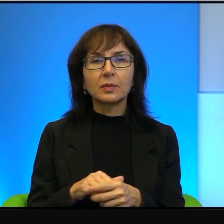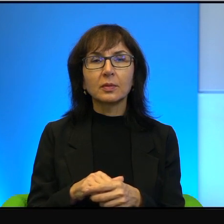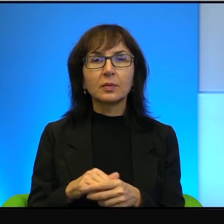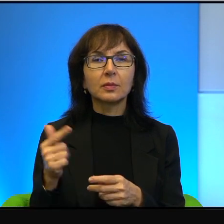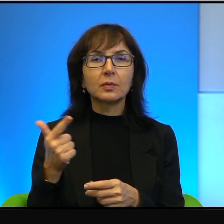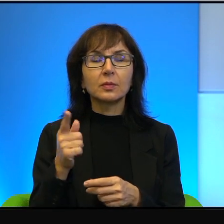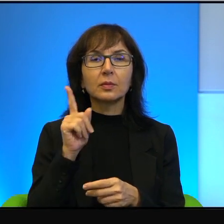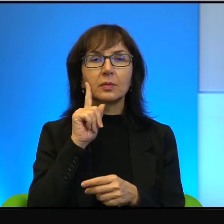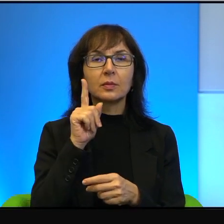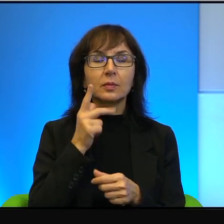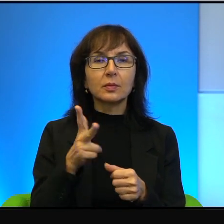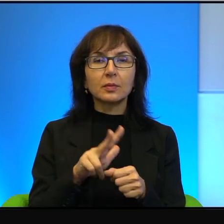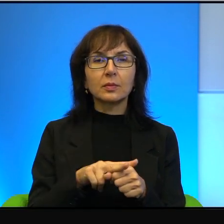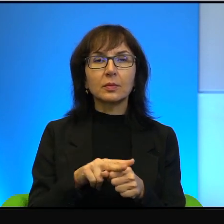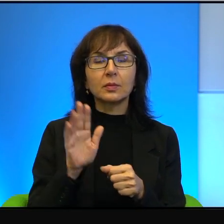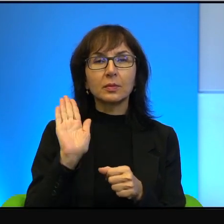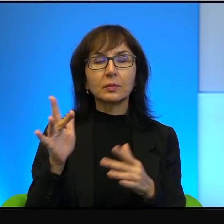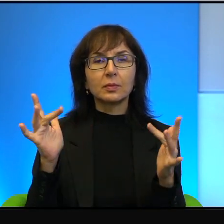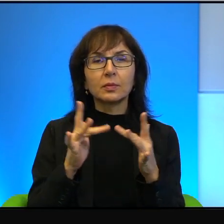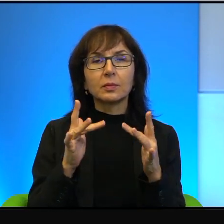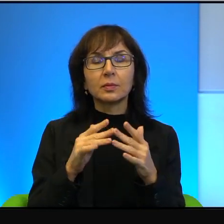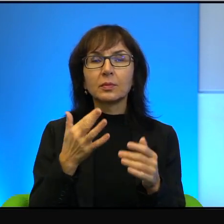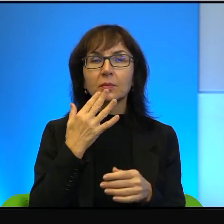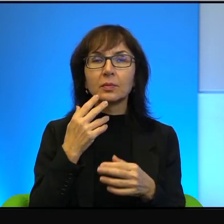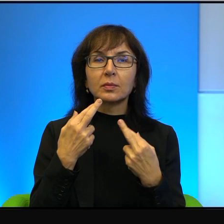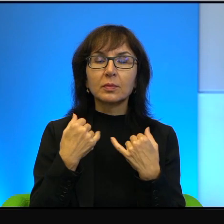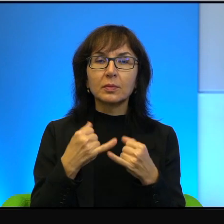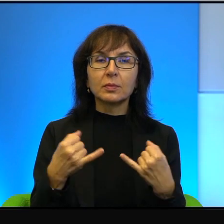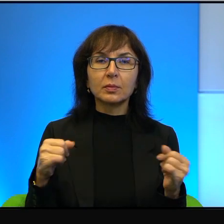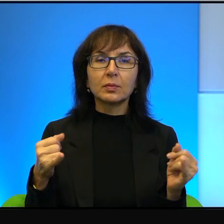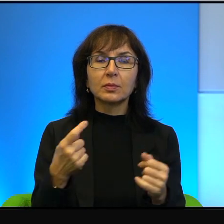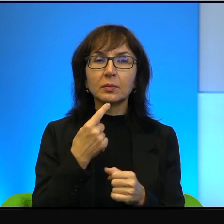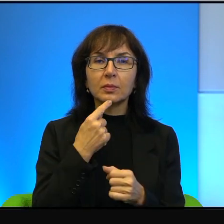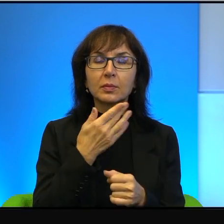porozumieć, mówi zupełnie innymi językami, to nie ma szans,